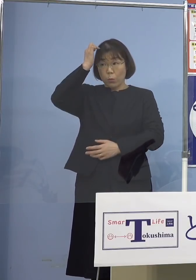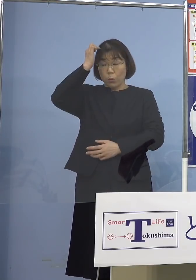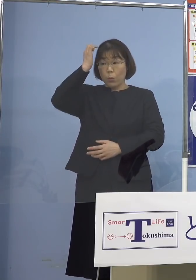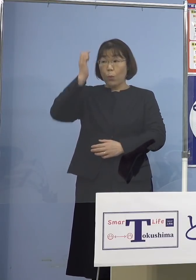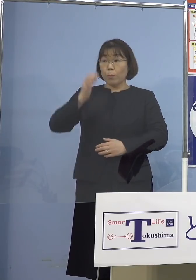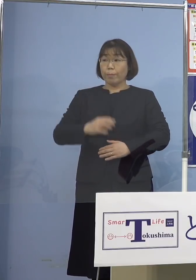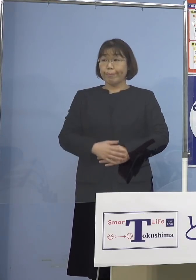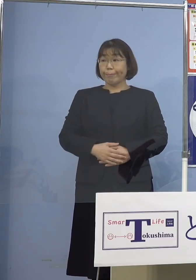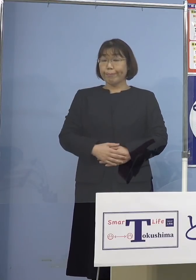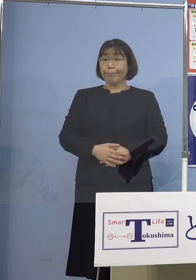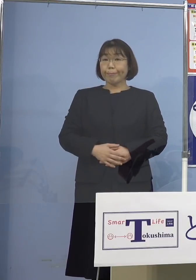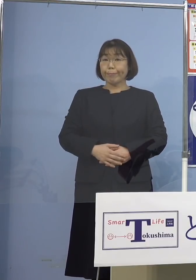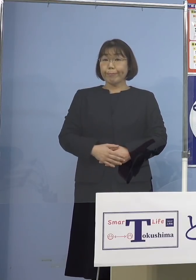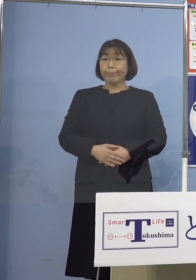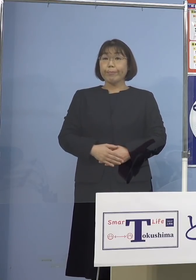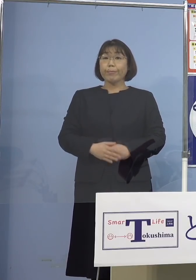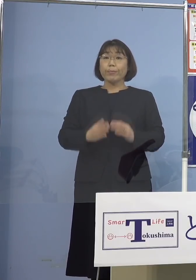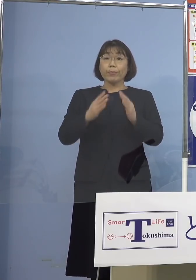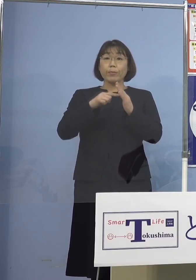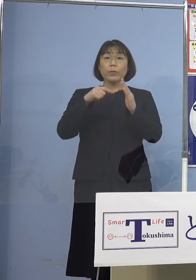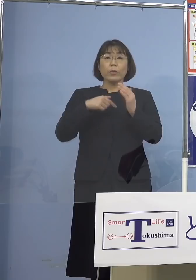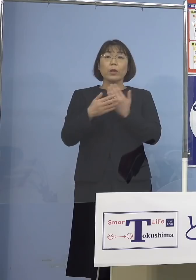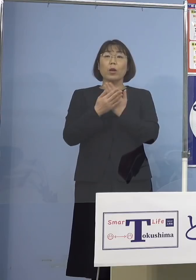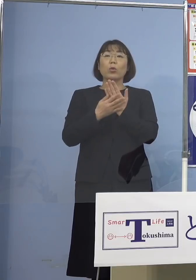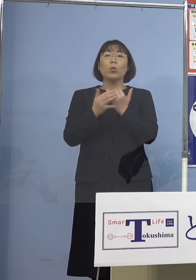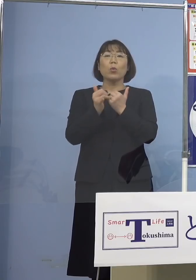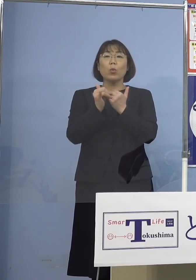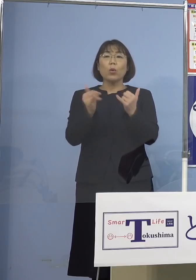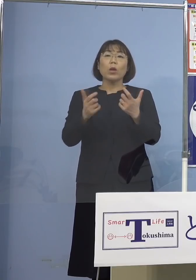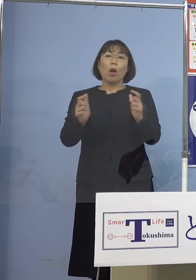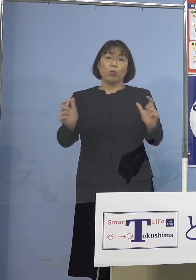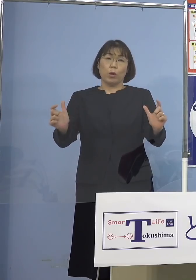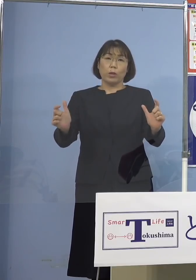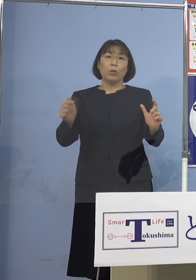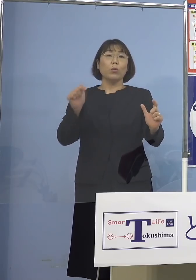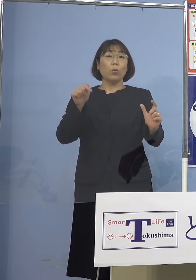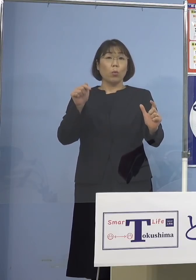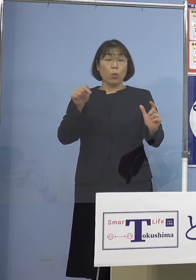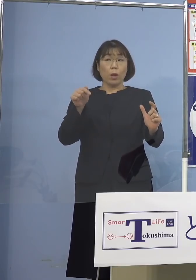自宅療養が増えている療養者が 増えていることについて